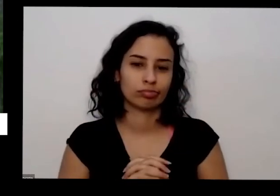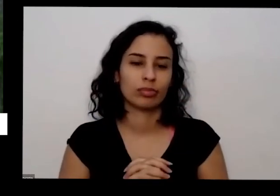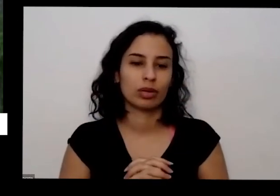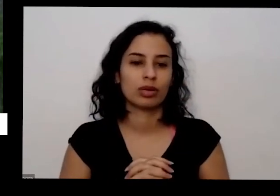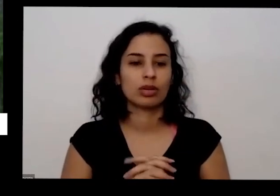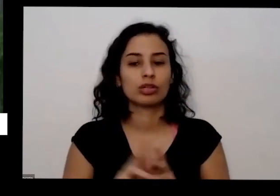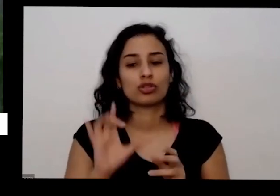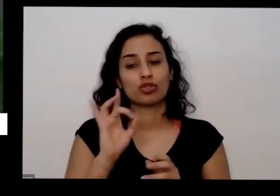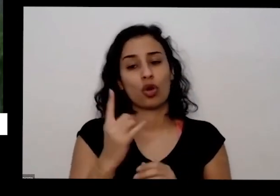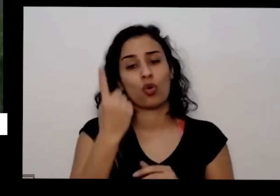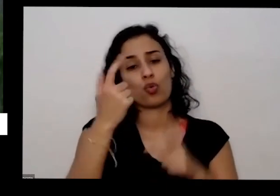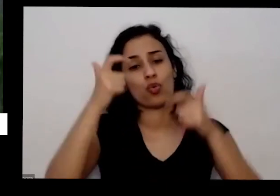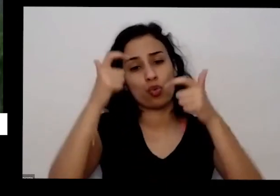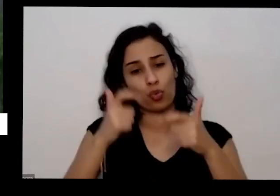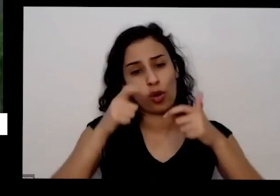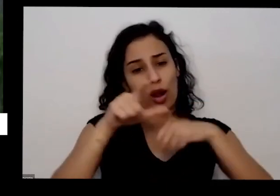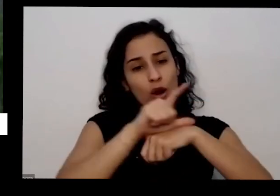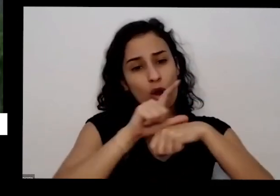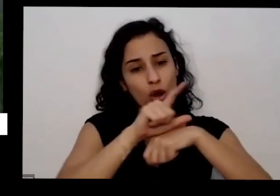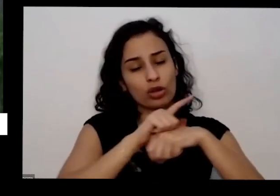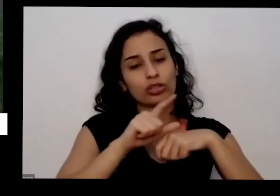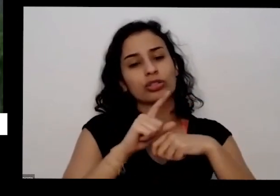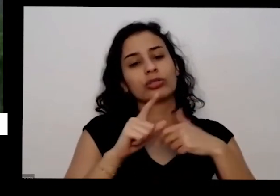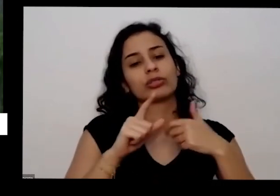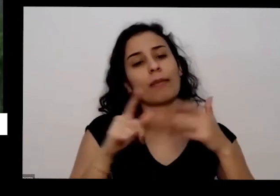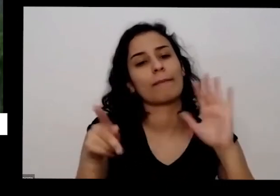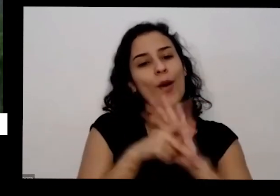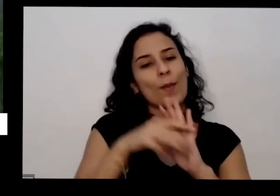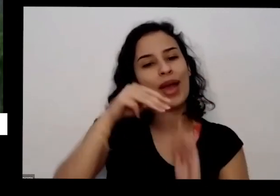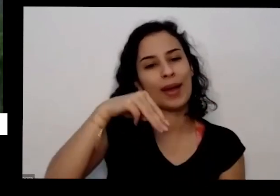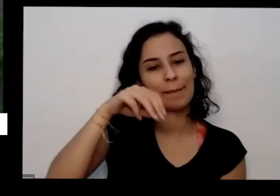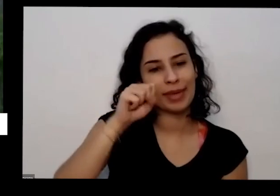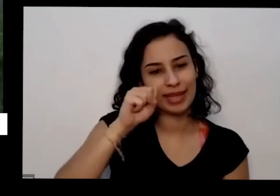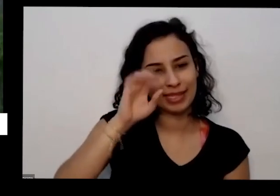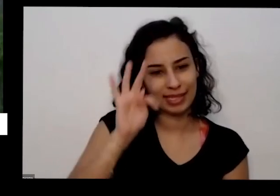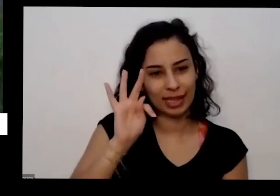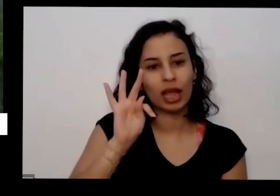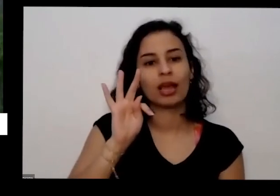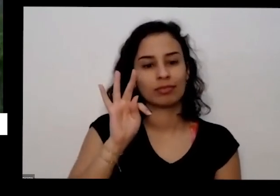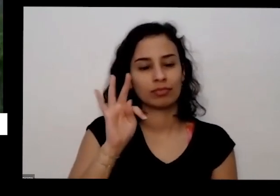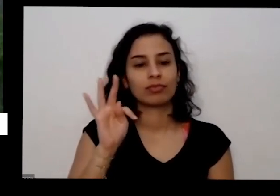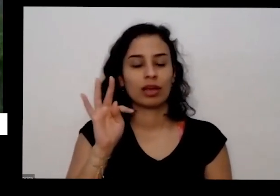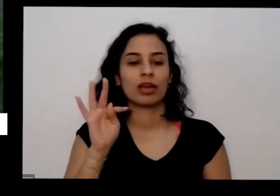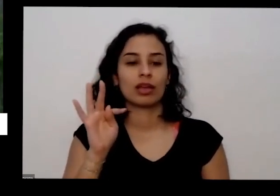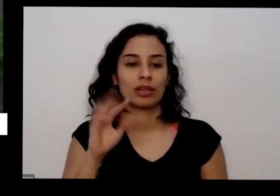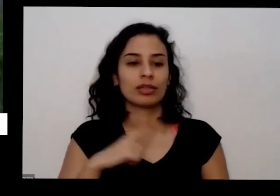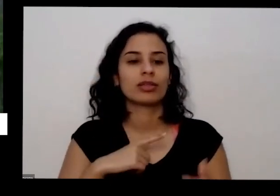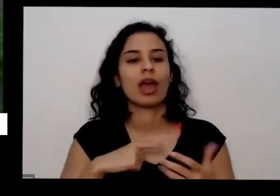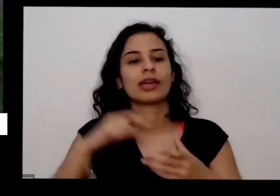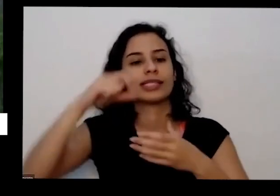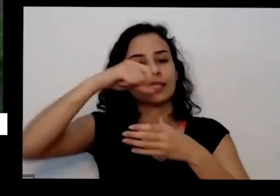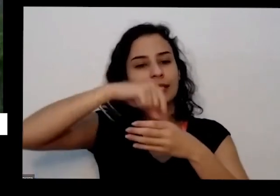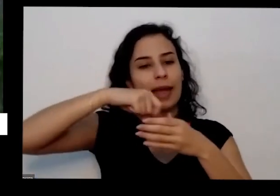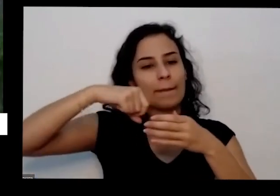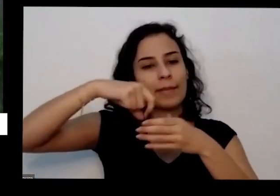cooperativa que é ligado ao MST movimento dos sem-terra que produz é sementes orgânicas mesmo